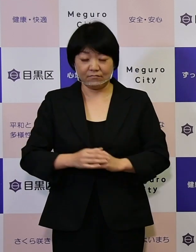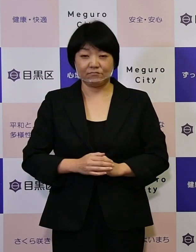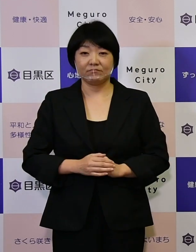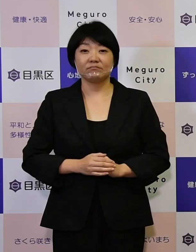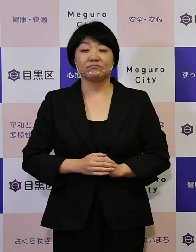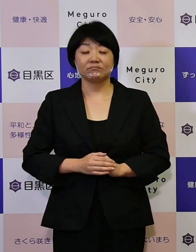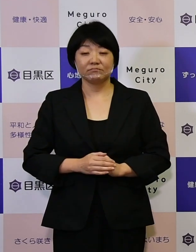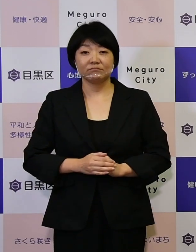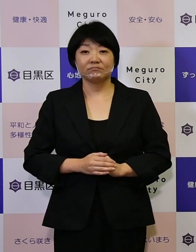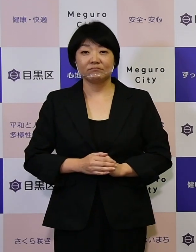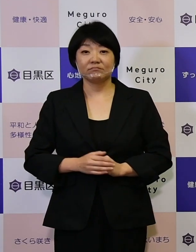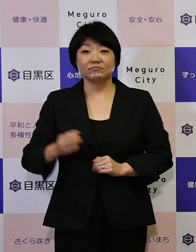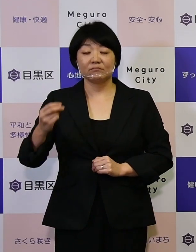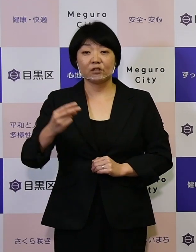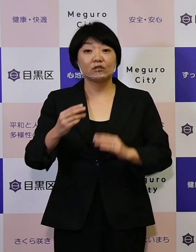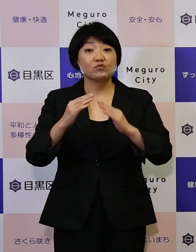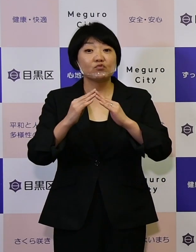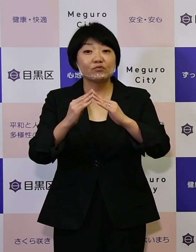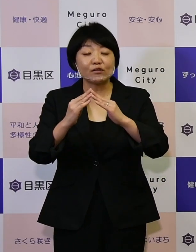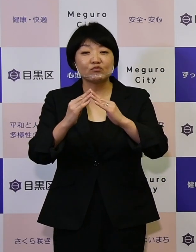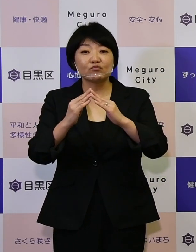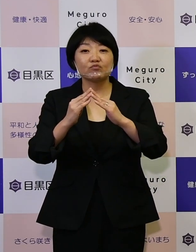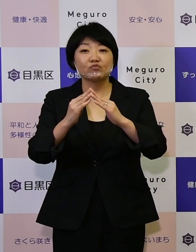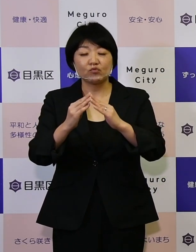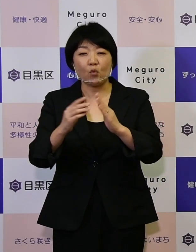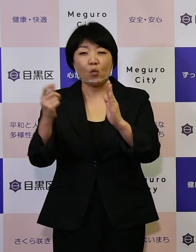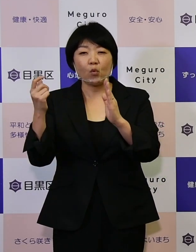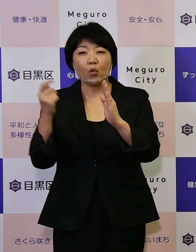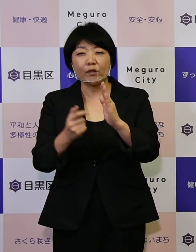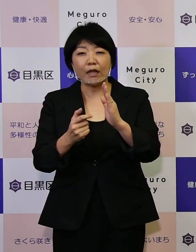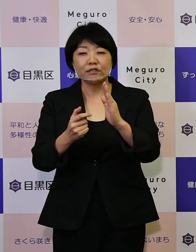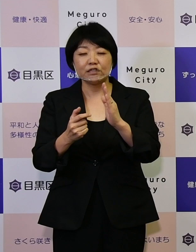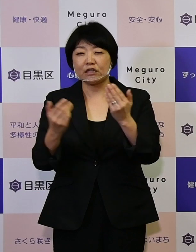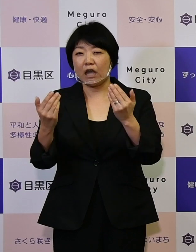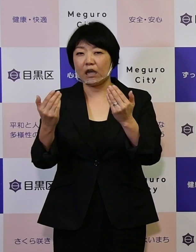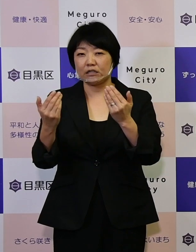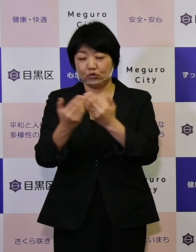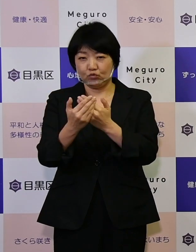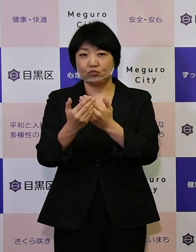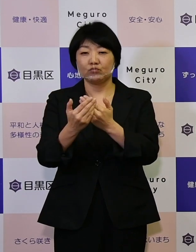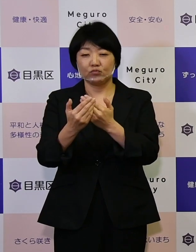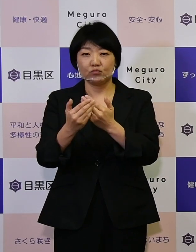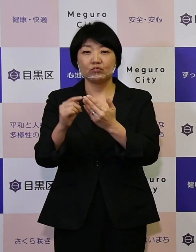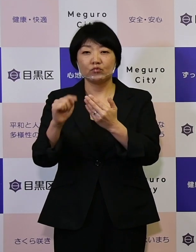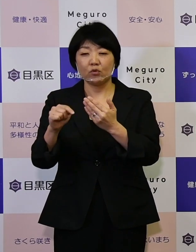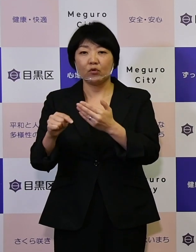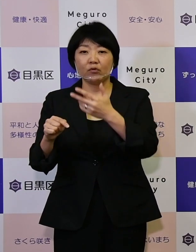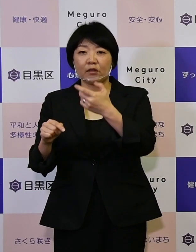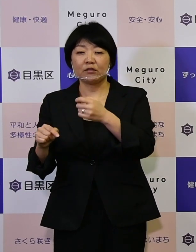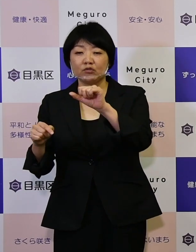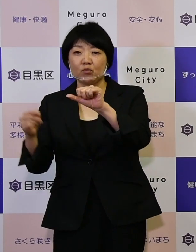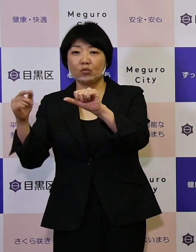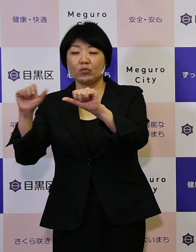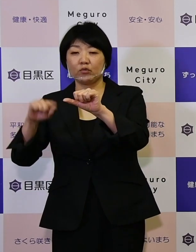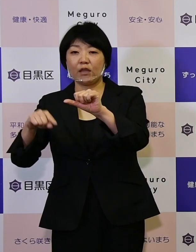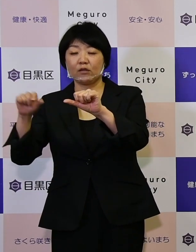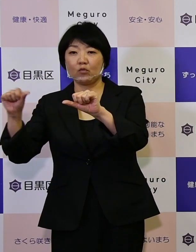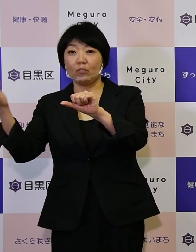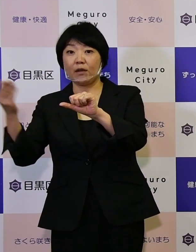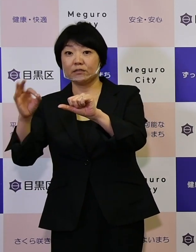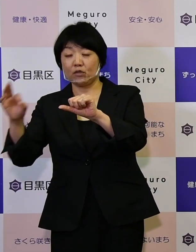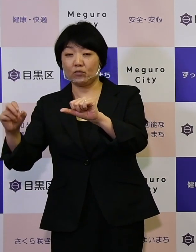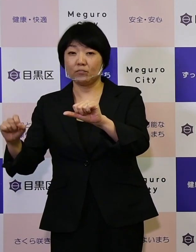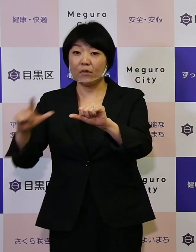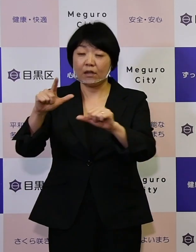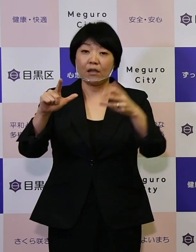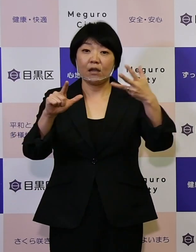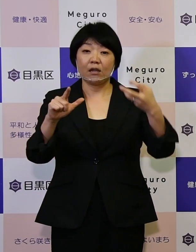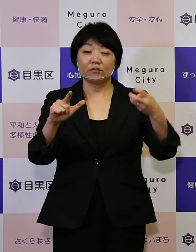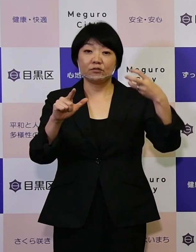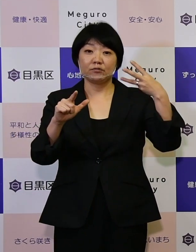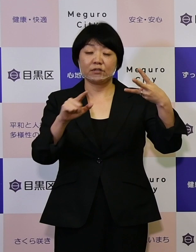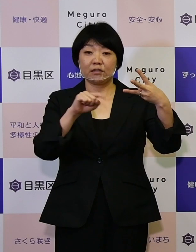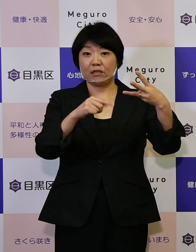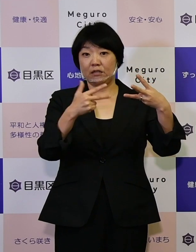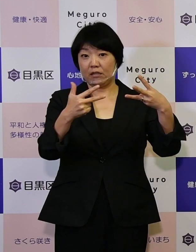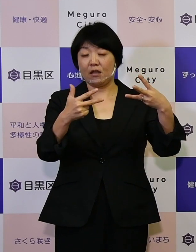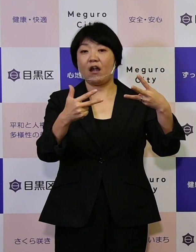また住宅の耐震化率75.5パーセントを、 83.7パーセントまでアップすることができて